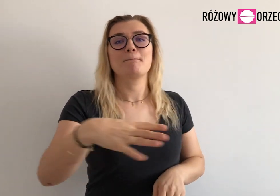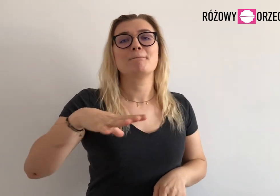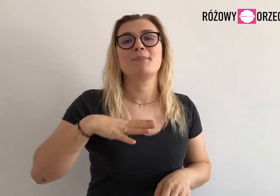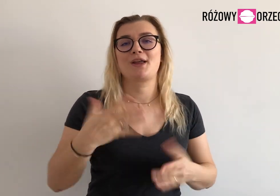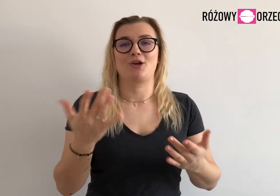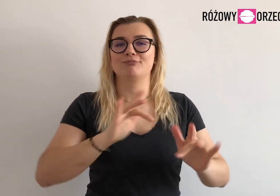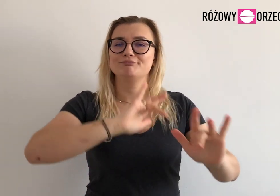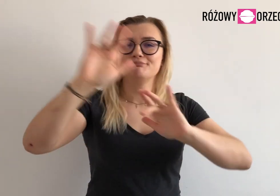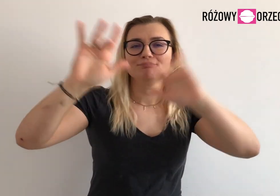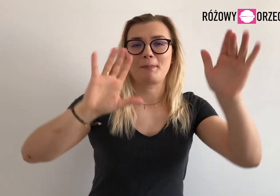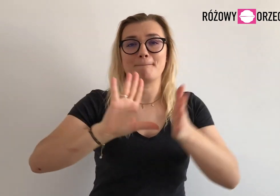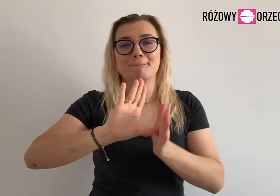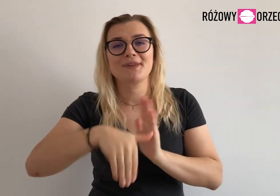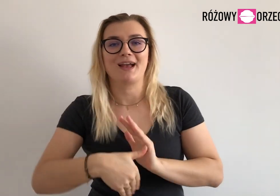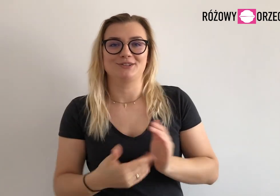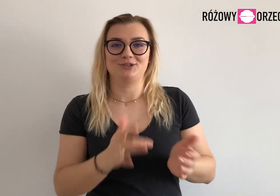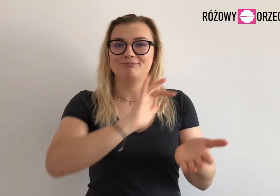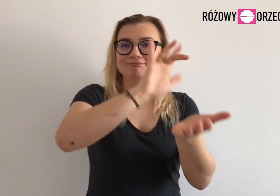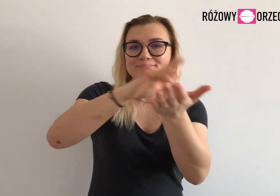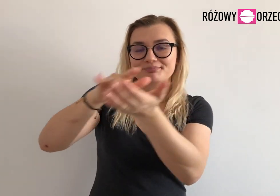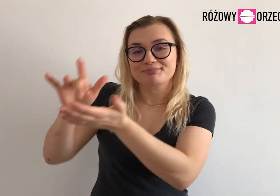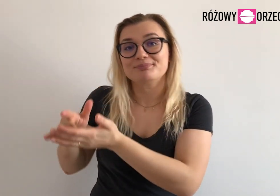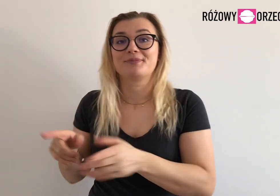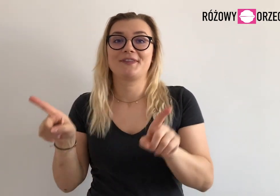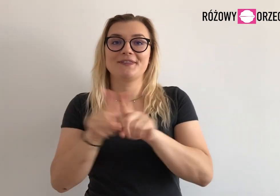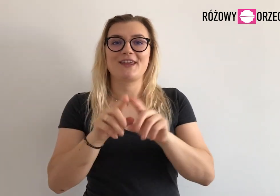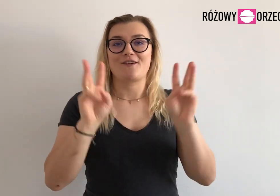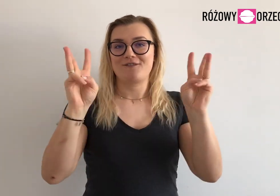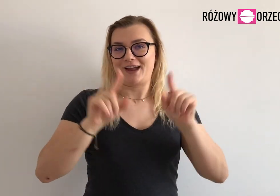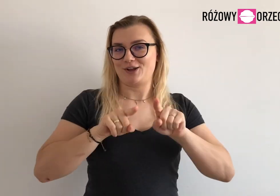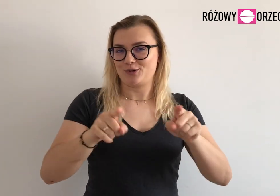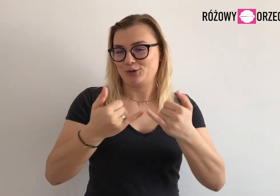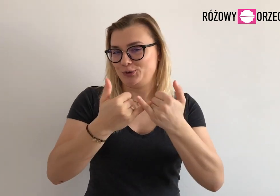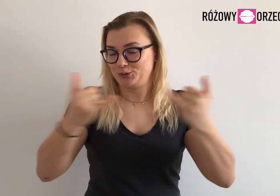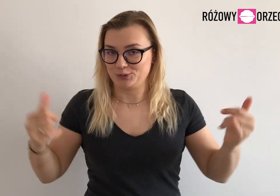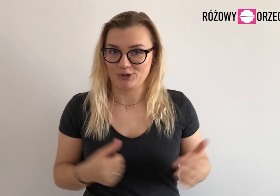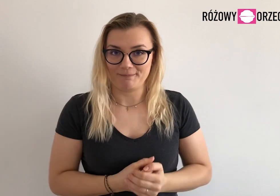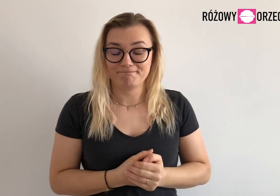Odwiedziłyśmy w tym czasie różne miasta, zorganizowałyśmy różne warsztaty.